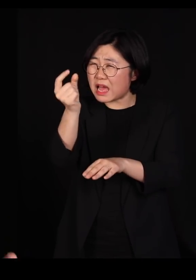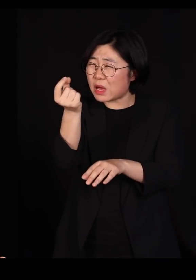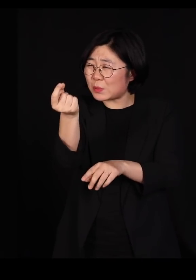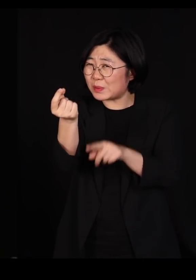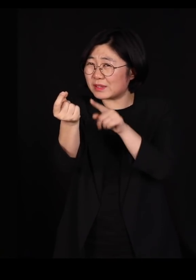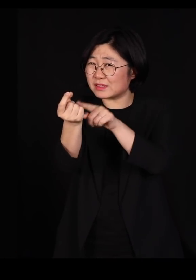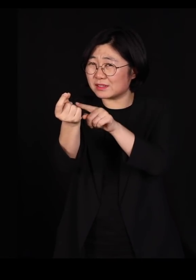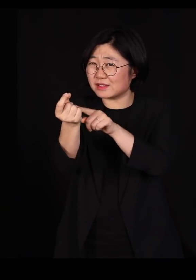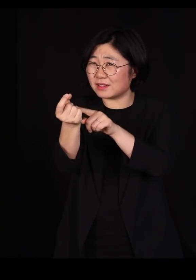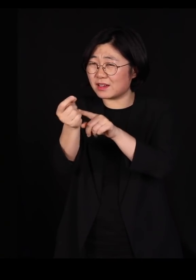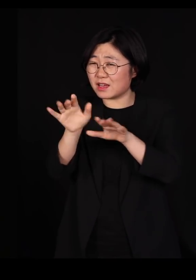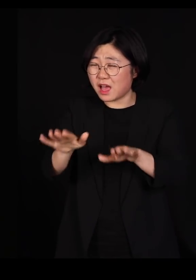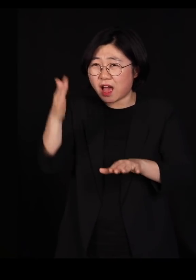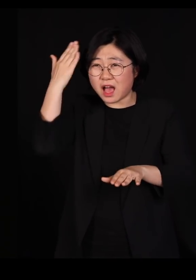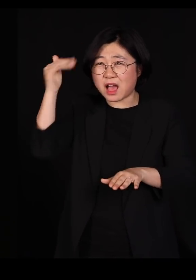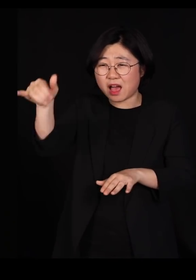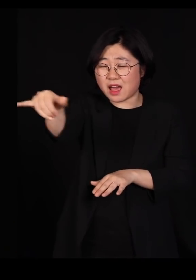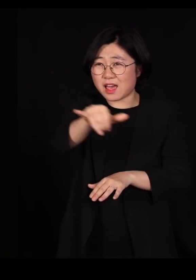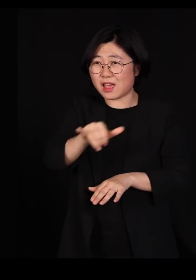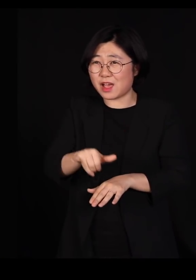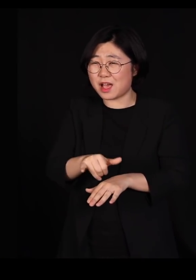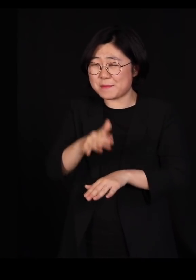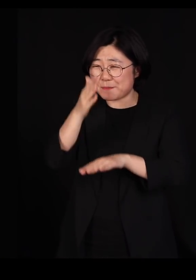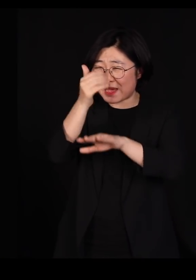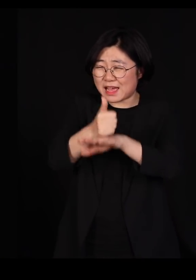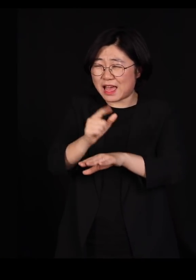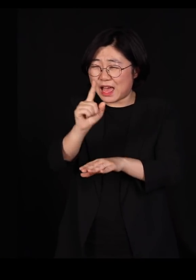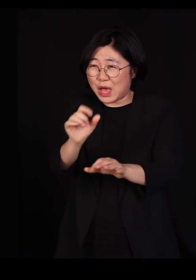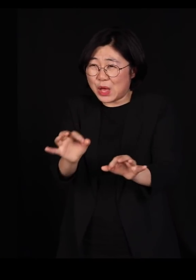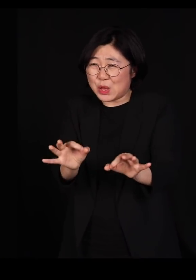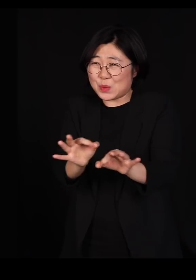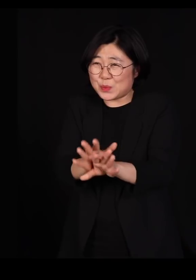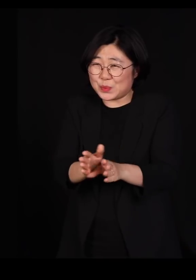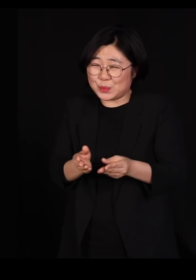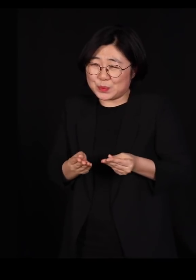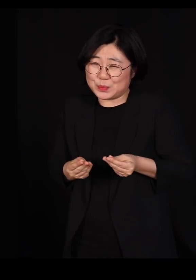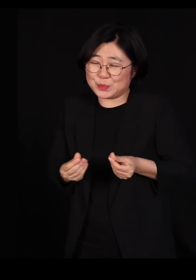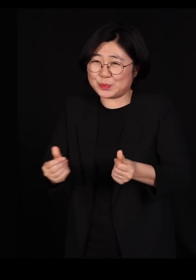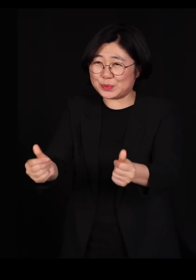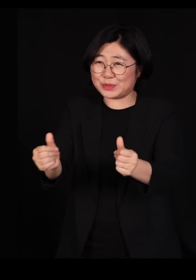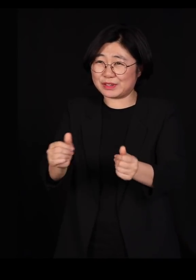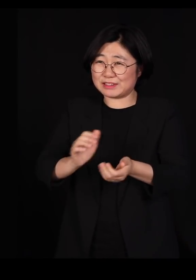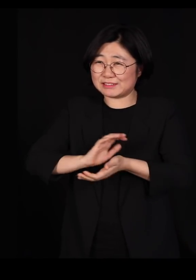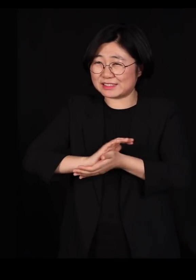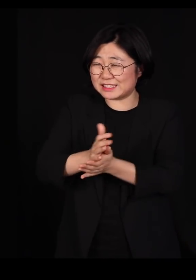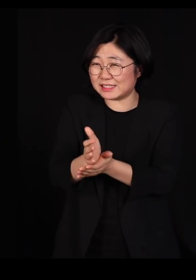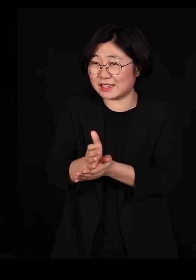이 한반도에서 마지막 하나까지 없애서 종식시키겠다고 하면